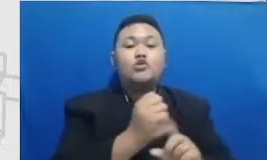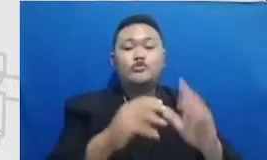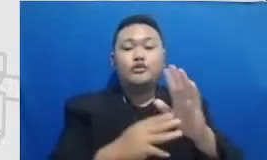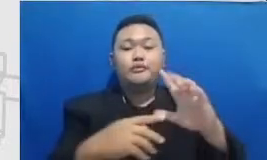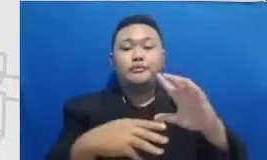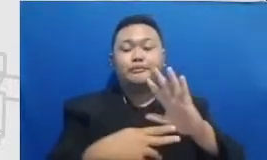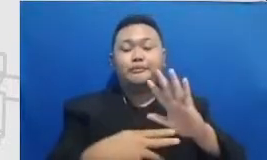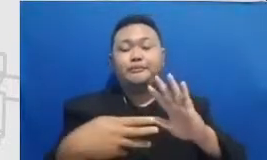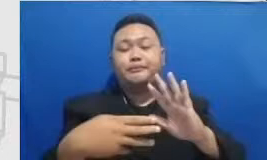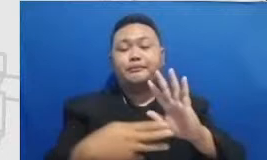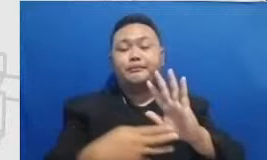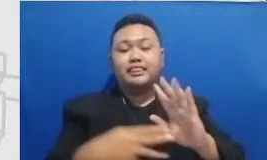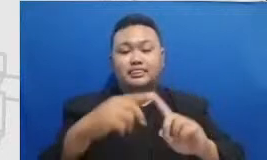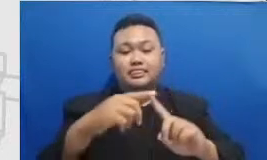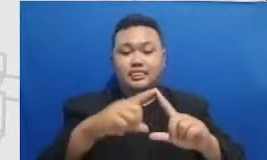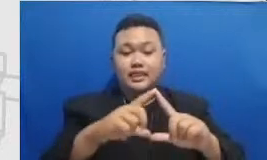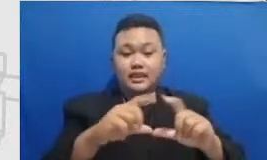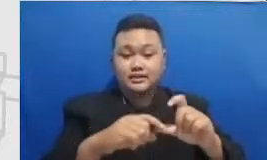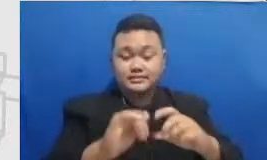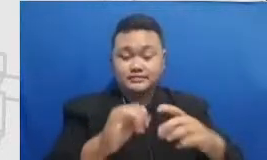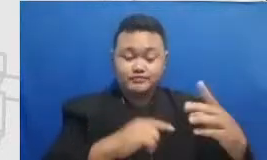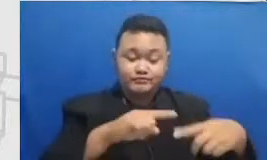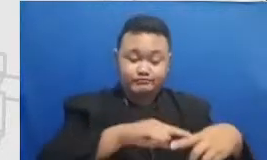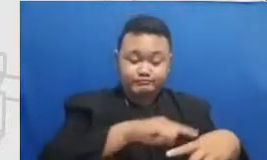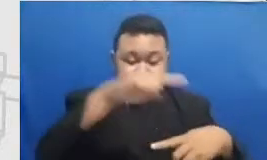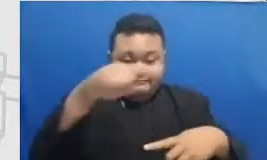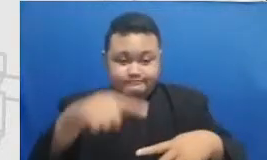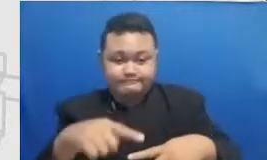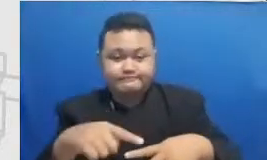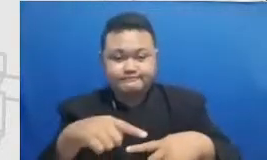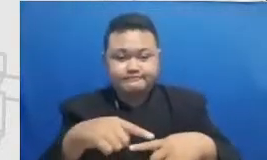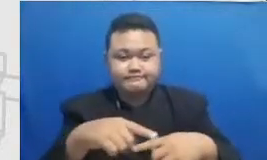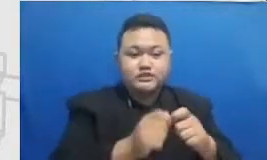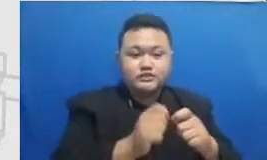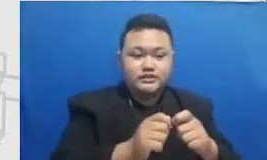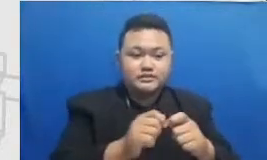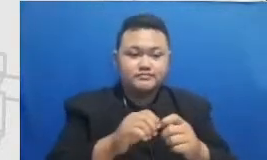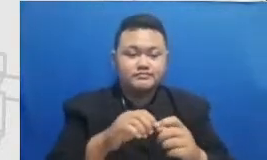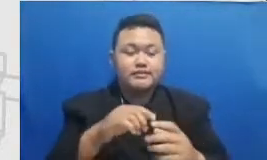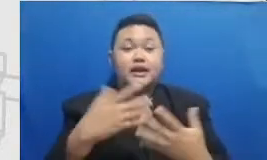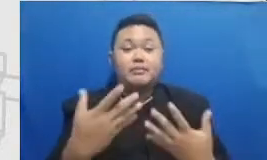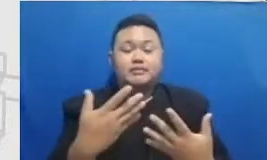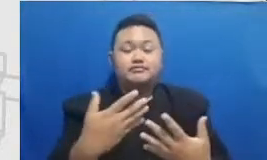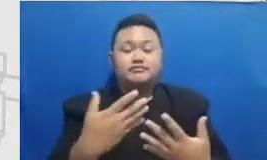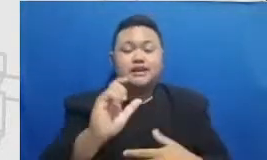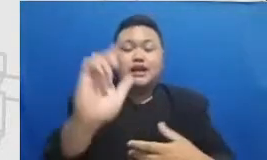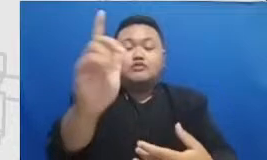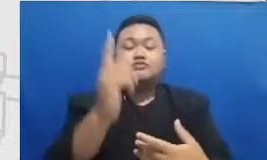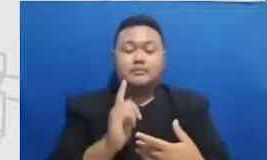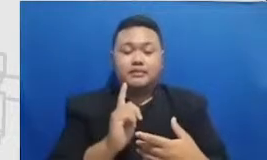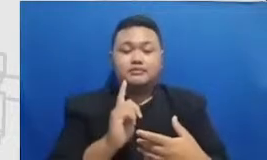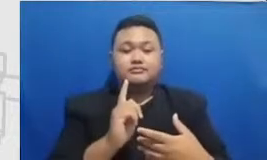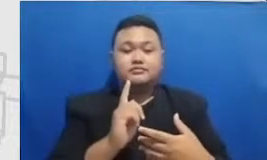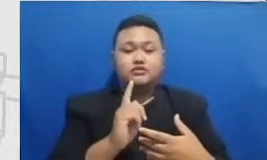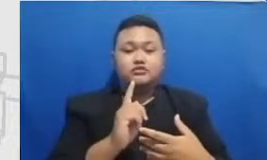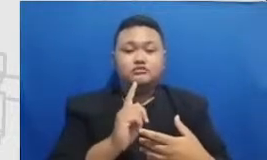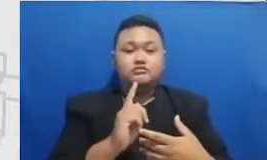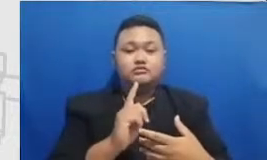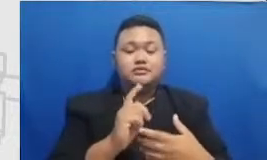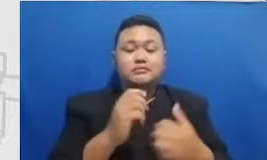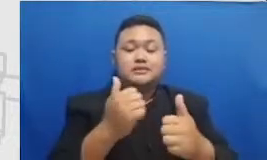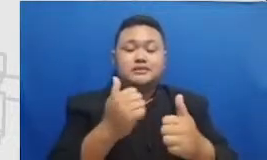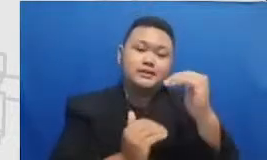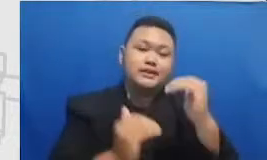partisipasi murid I am salah satu tantangan yang paling besar di kelas adalah membuat